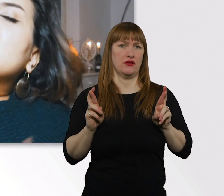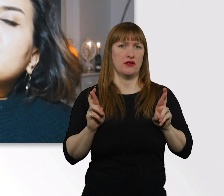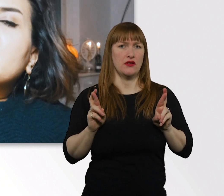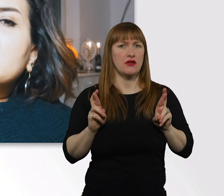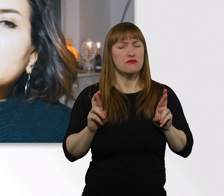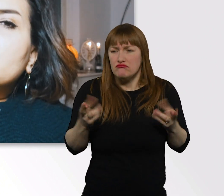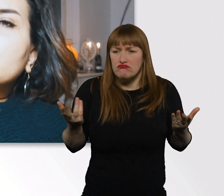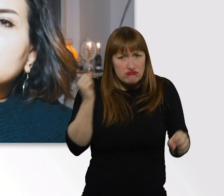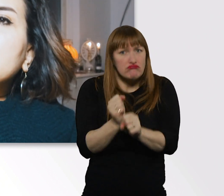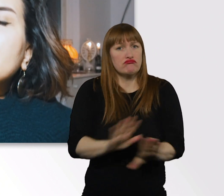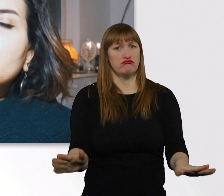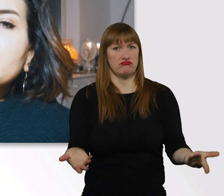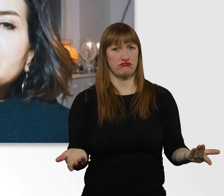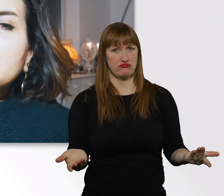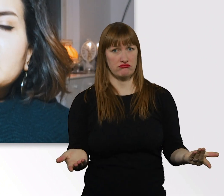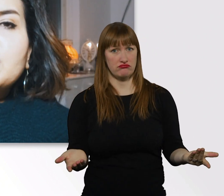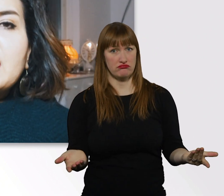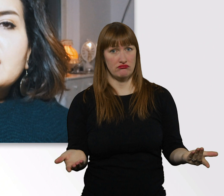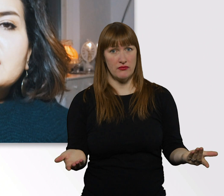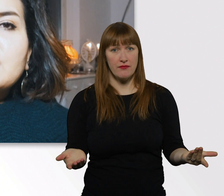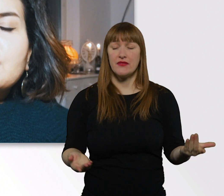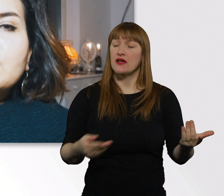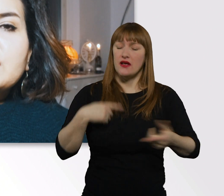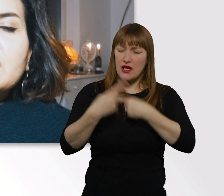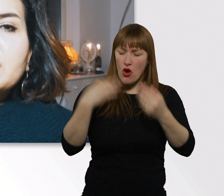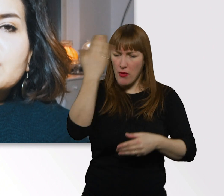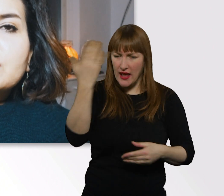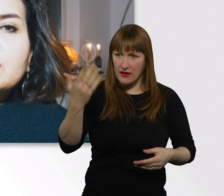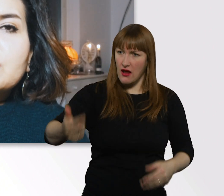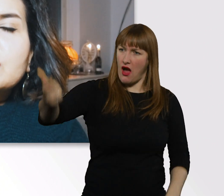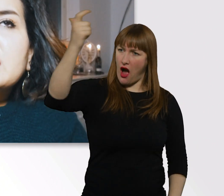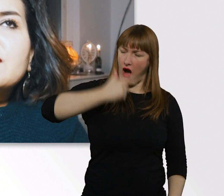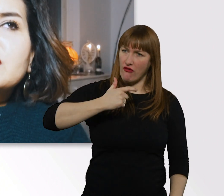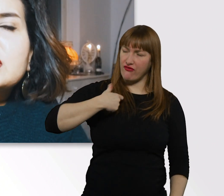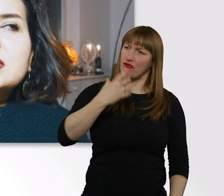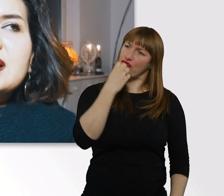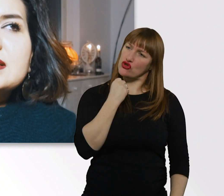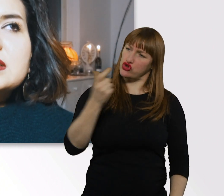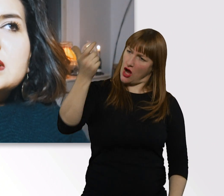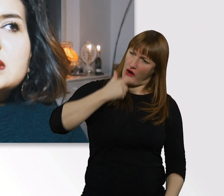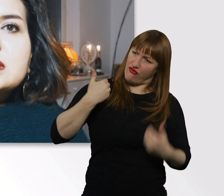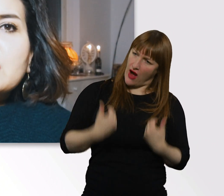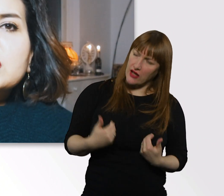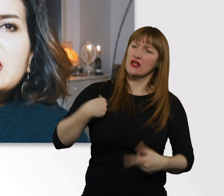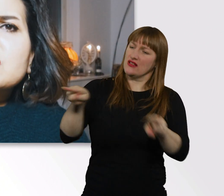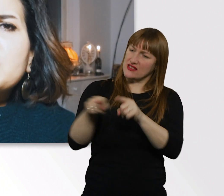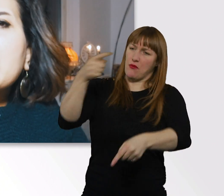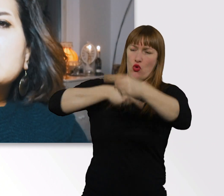Ich würde immer gucken, wie möchte ich behandelt werden von dieser Person. Dann würde ich das halt genauso machen.